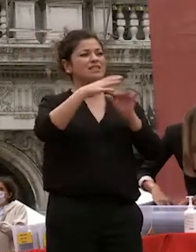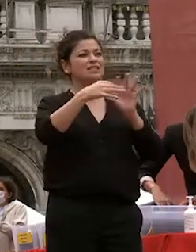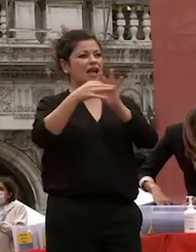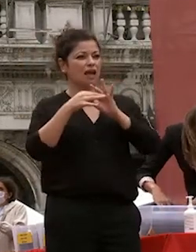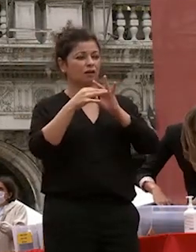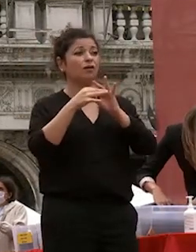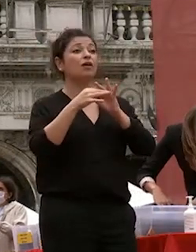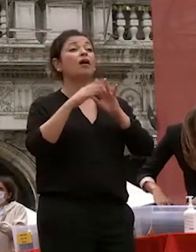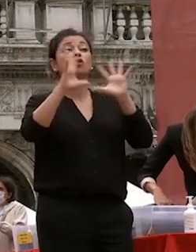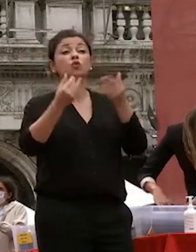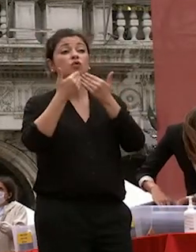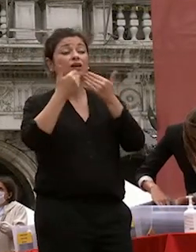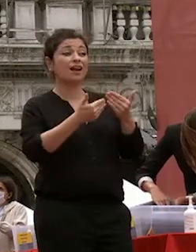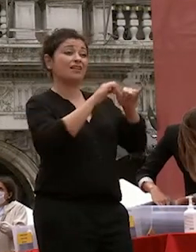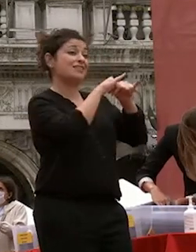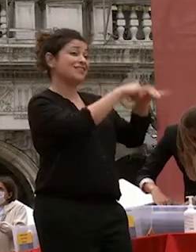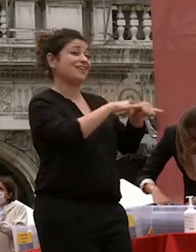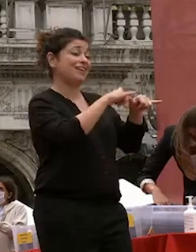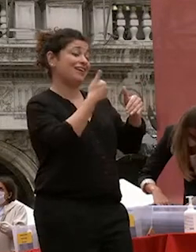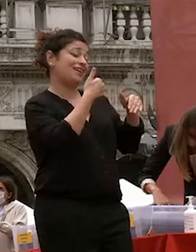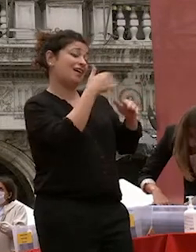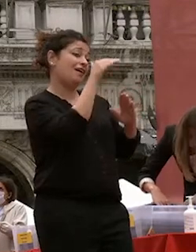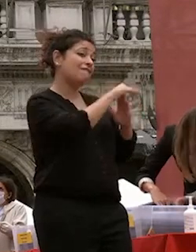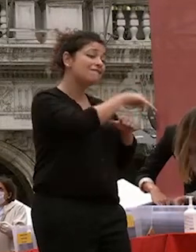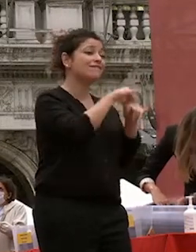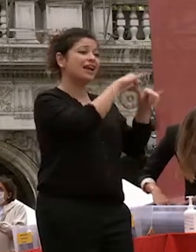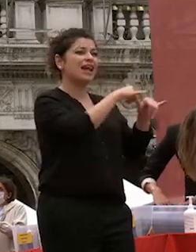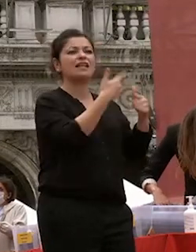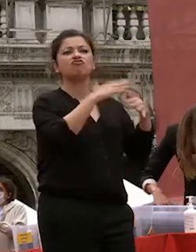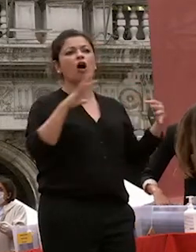università e di questa città verso l'internazionalizzazione